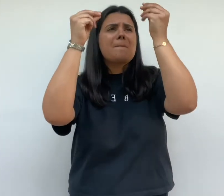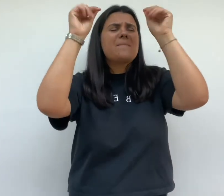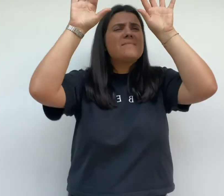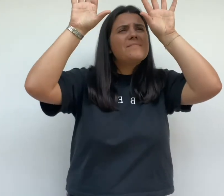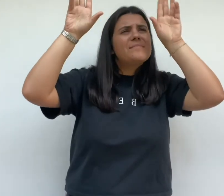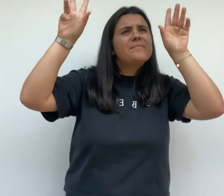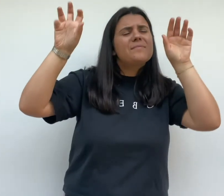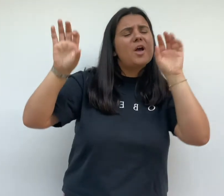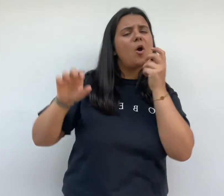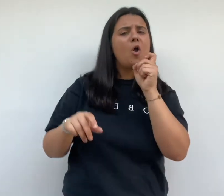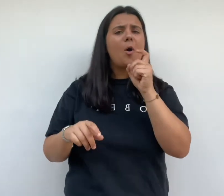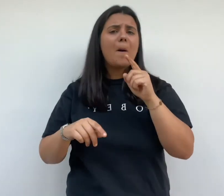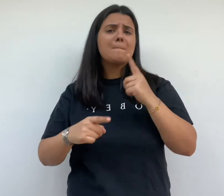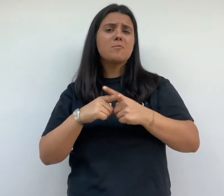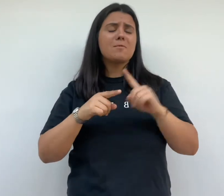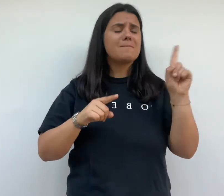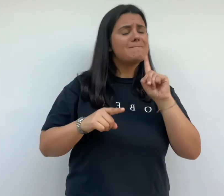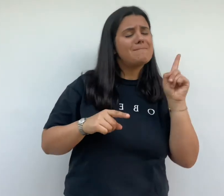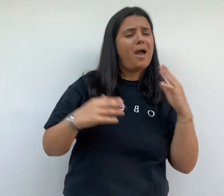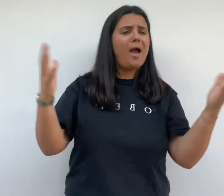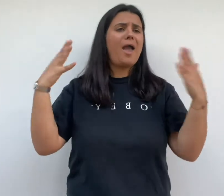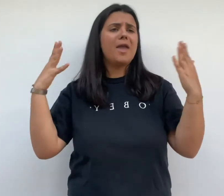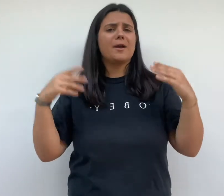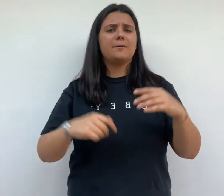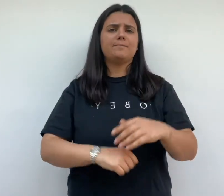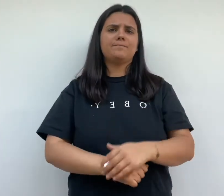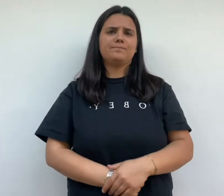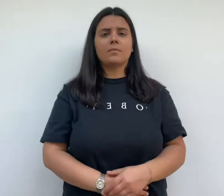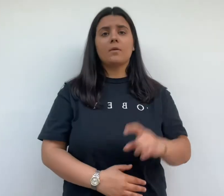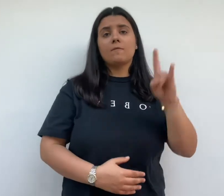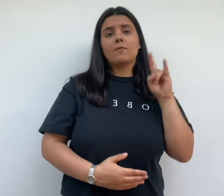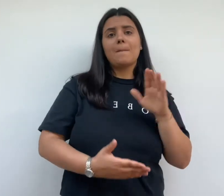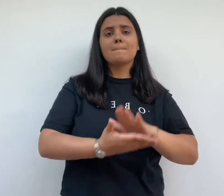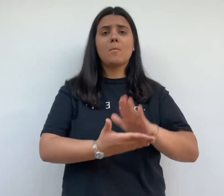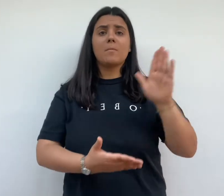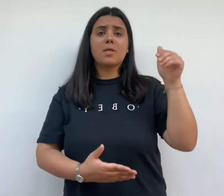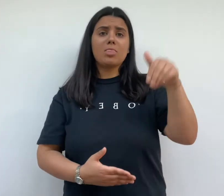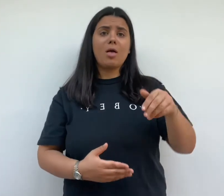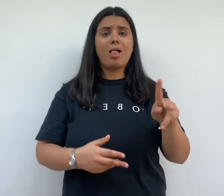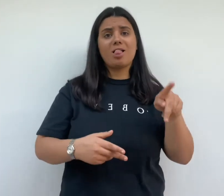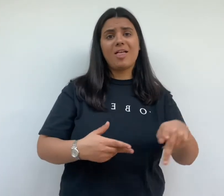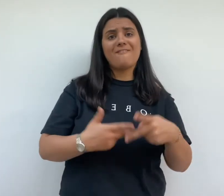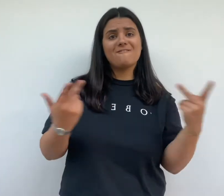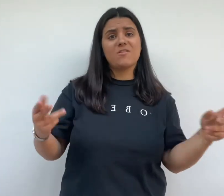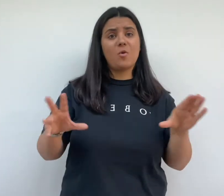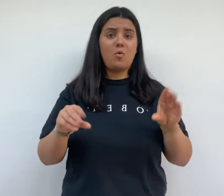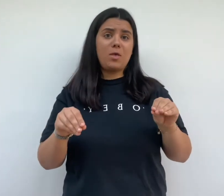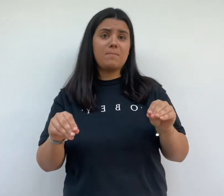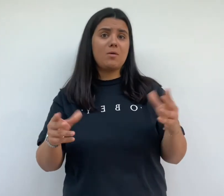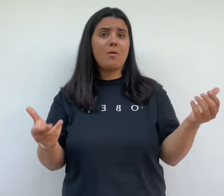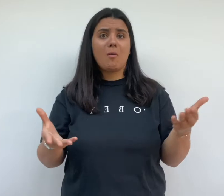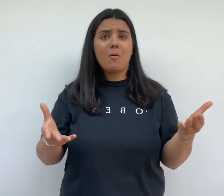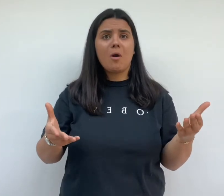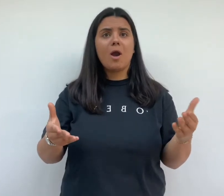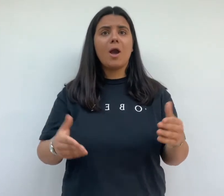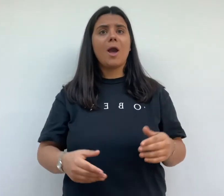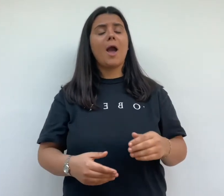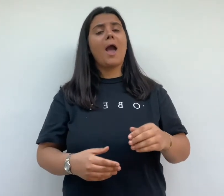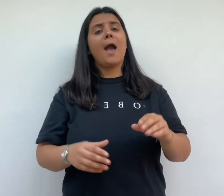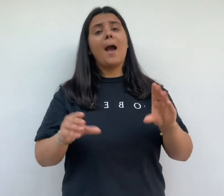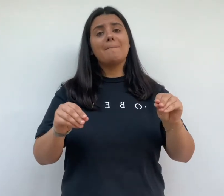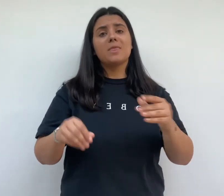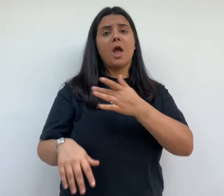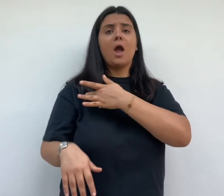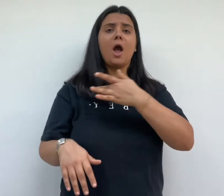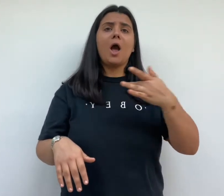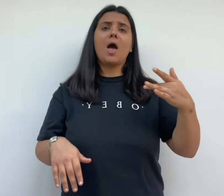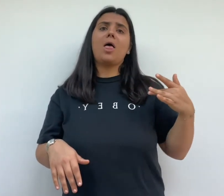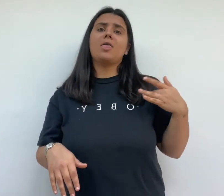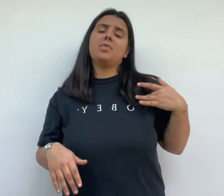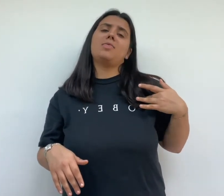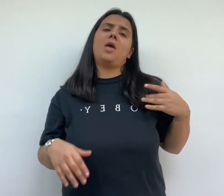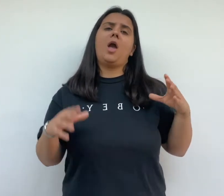frugès promet aux habitants de la cité un habitat sain avec le